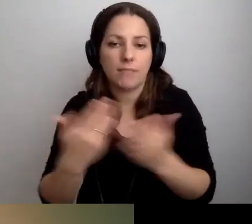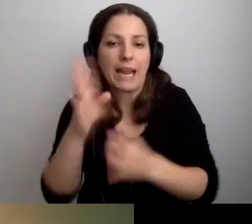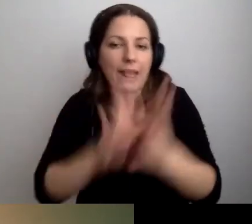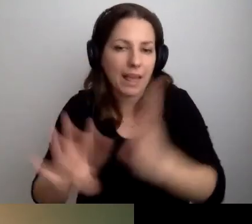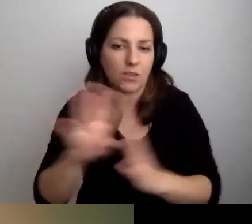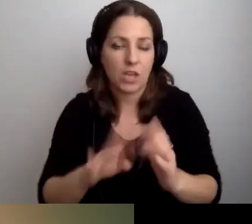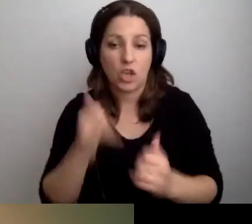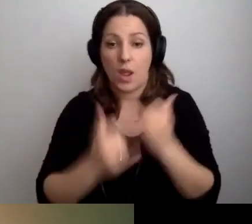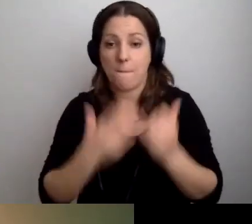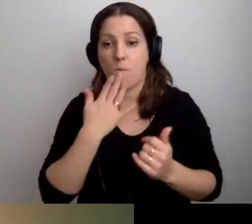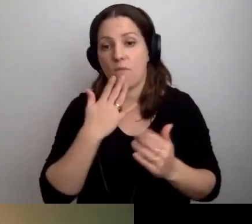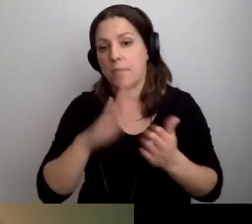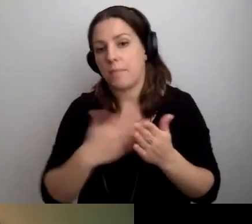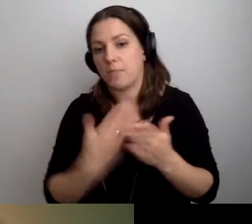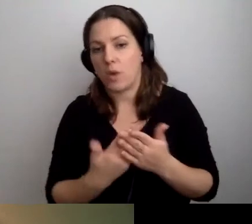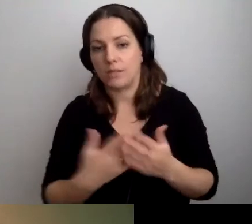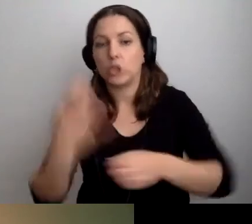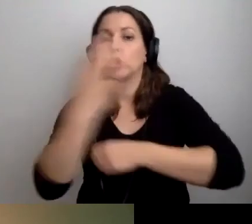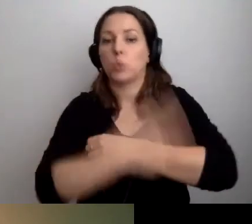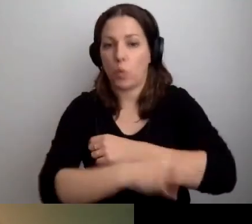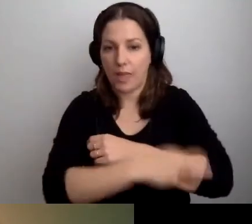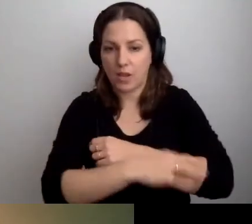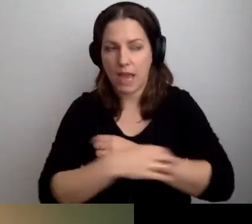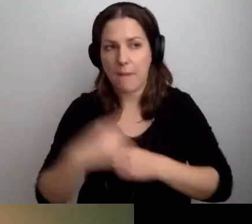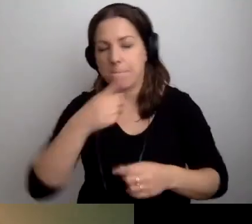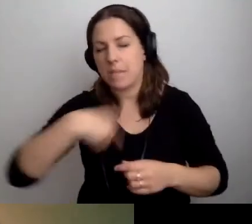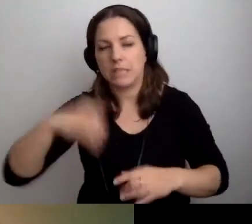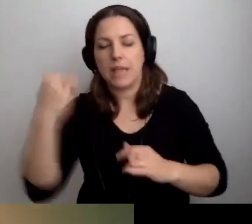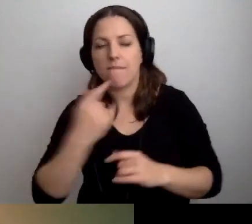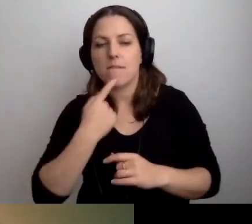Jeśli mowa o studentach, to zawsze zalecamy dziekanaty.